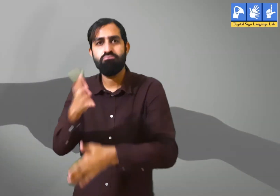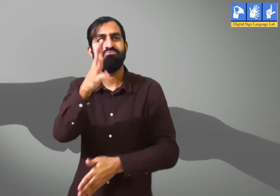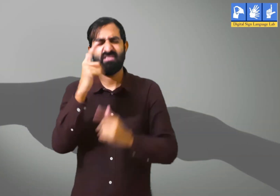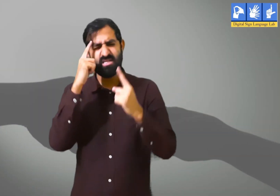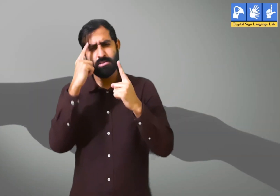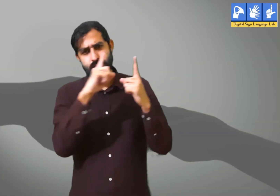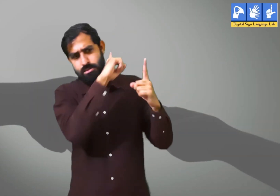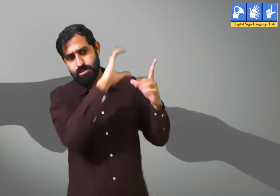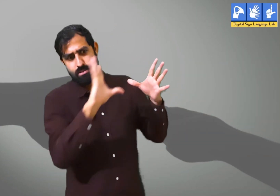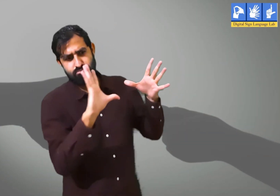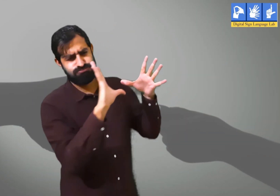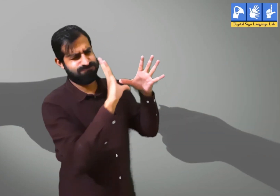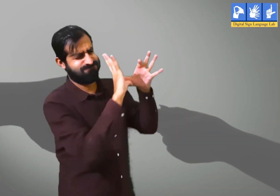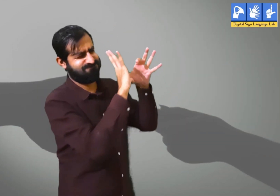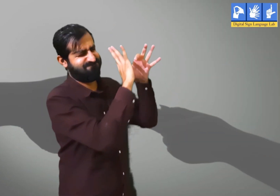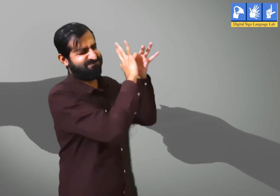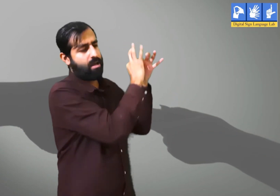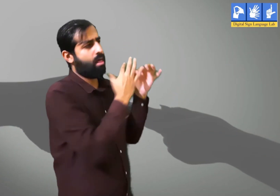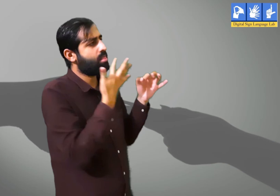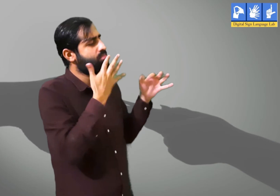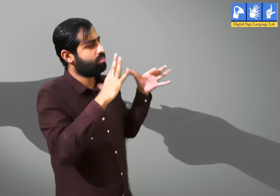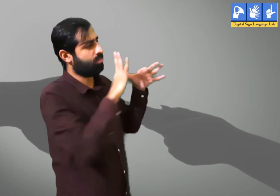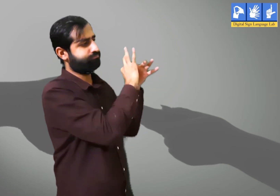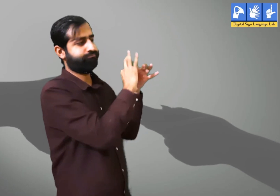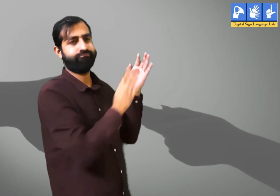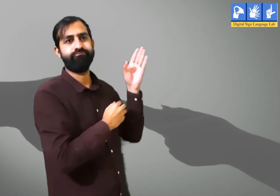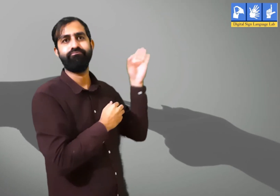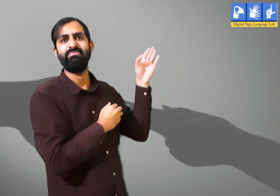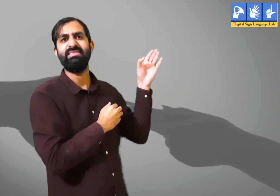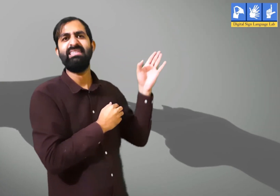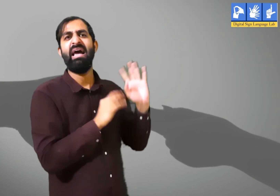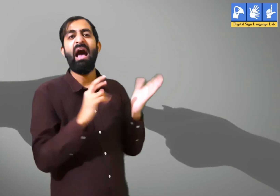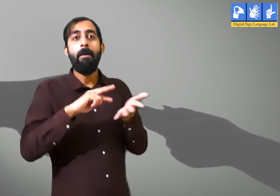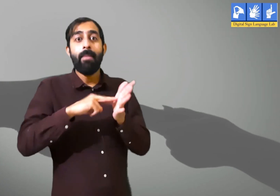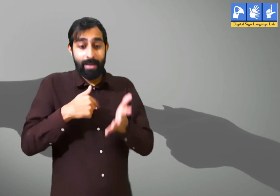पर व्यक्ति वर्तमान समय में ध्यान न देकर अपने बीतें हुए दिनों के ही बारे में ही सोचते हैं।